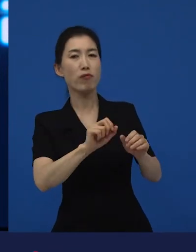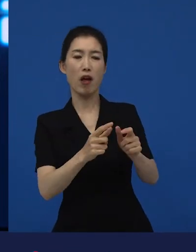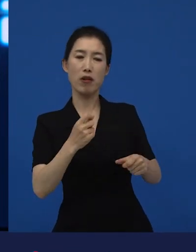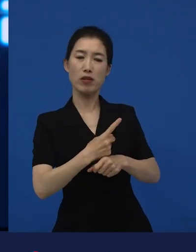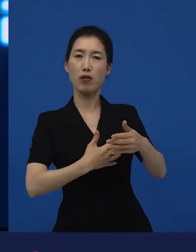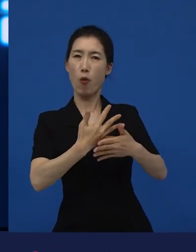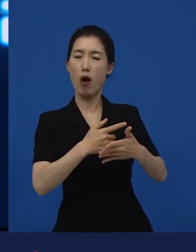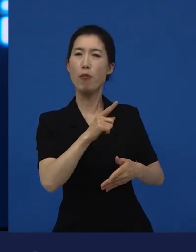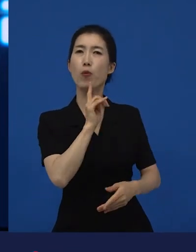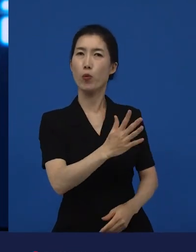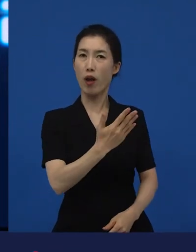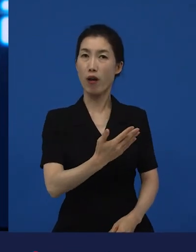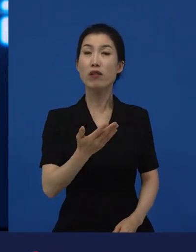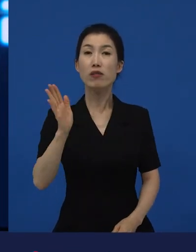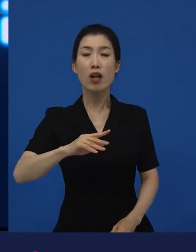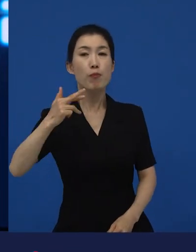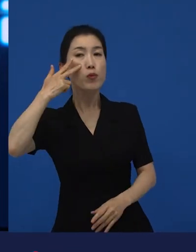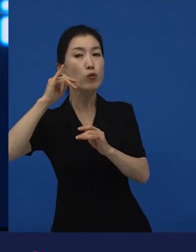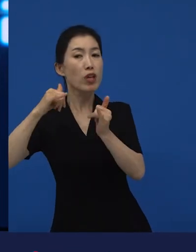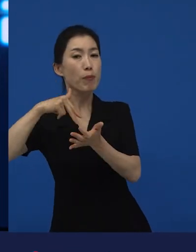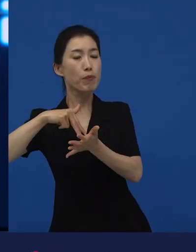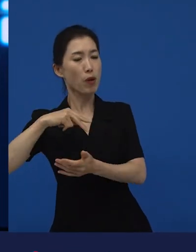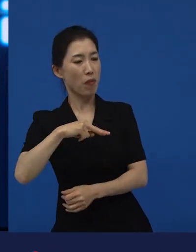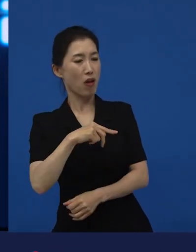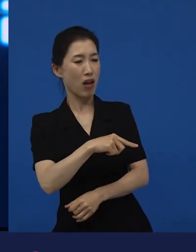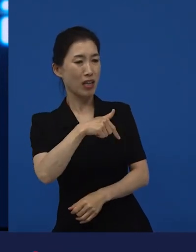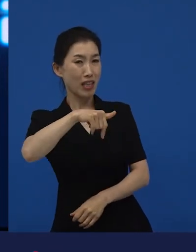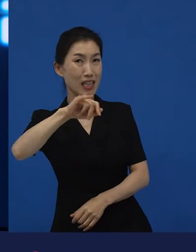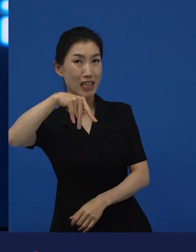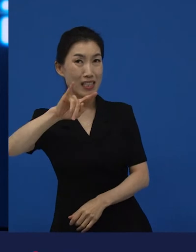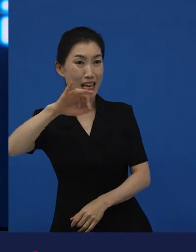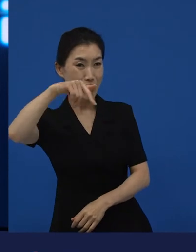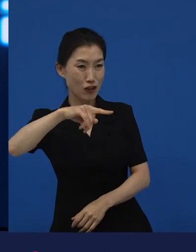근데 은 미국 사람들 입장에서 봤을 때는 외국 영화에요